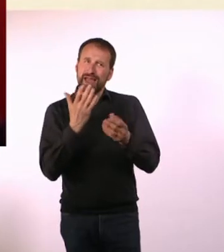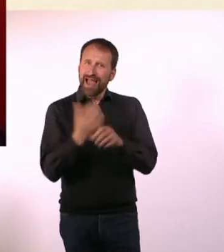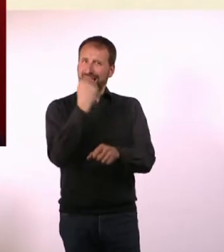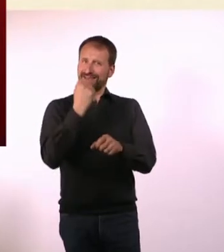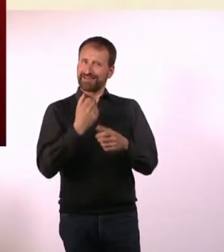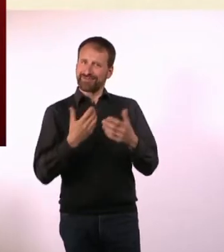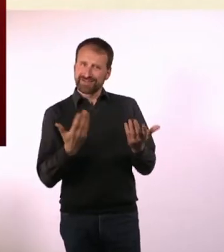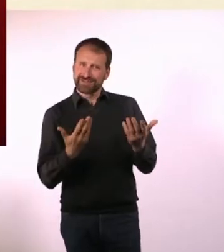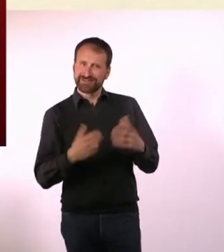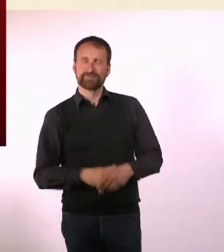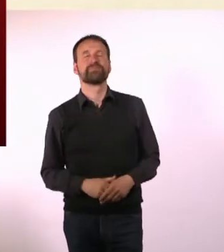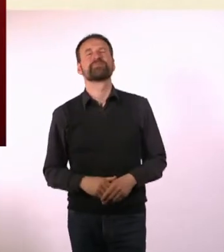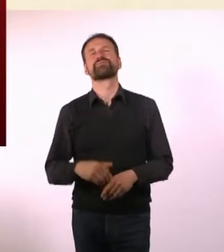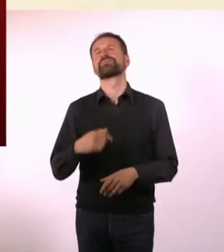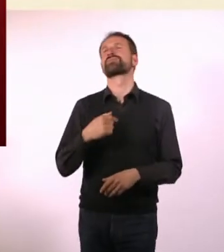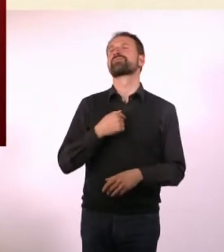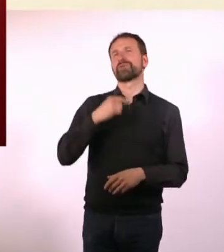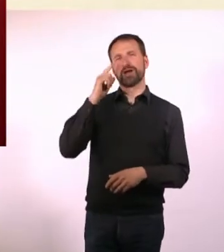Ich glaube, ich habe auf jeden Fall Menschen erreicht.